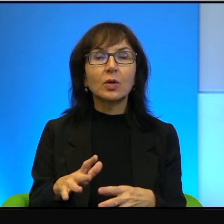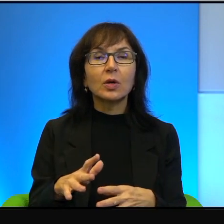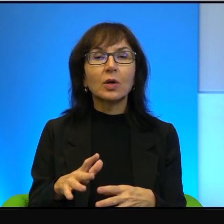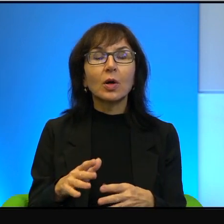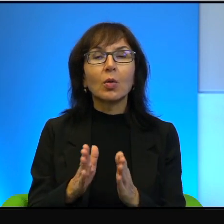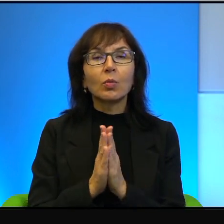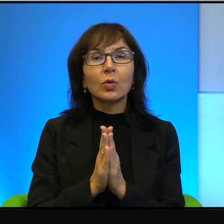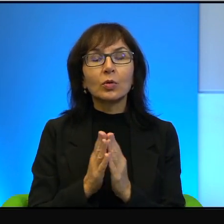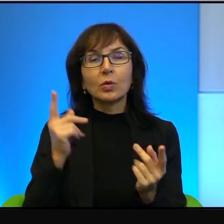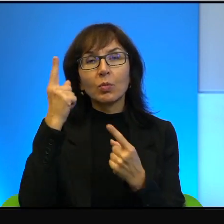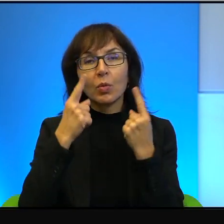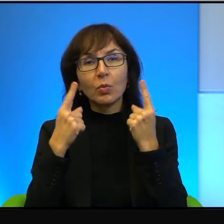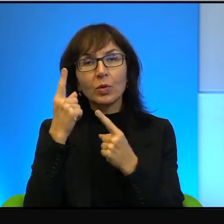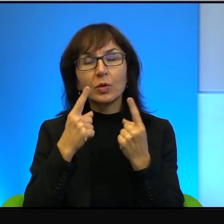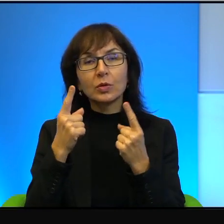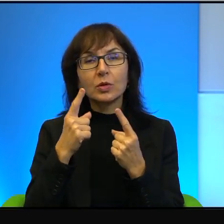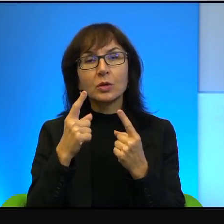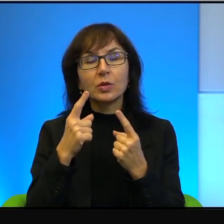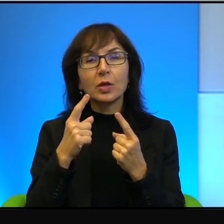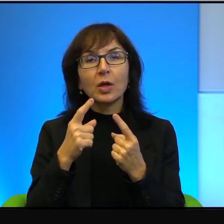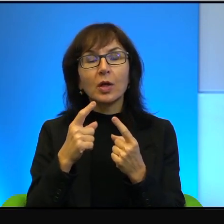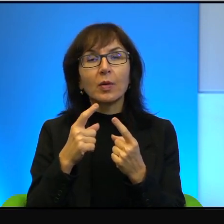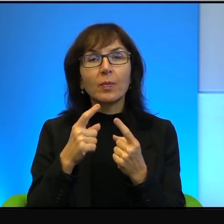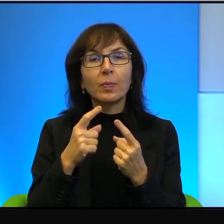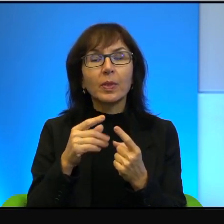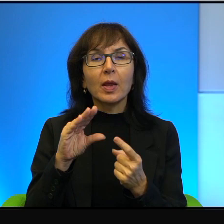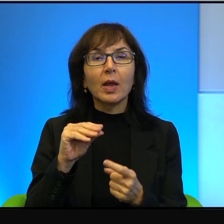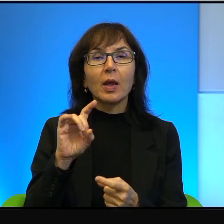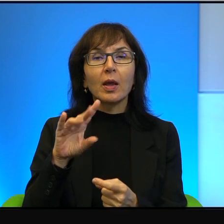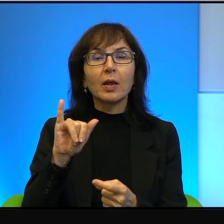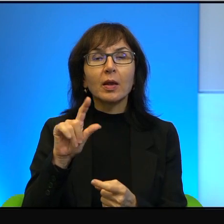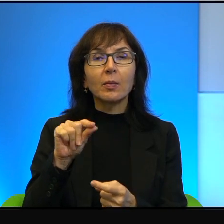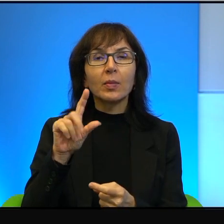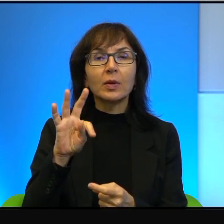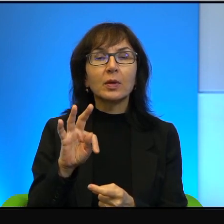że w Egipcie się wydaje arabską literaturę, w ogóle nie ma z tym najmniejszego